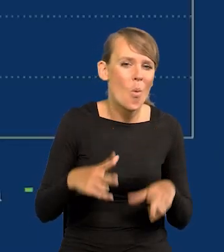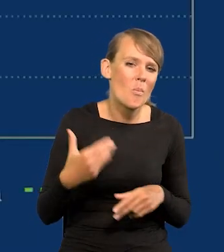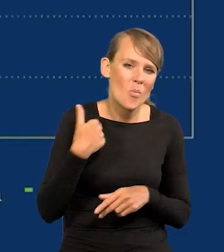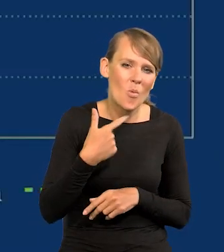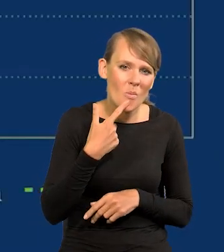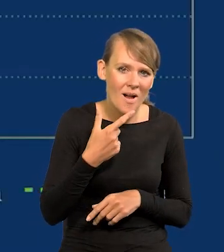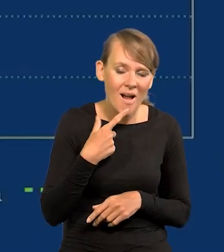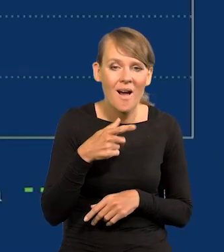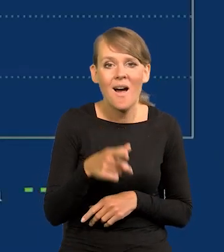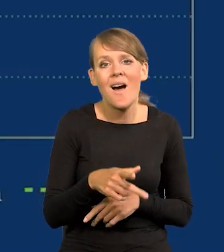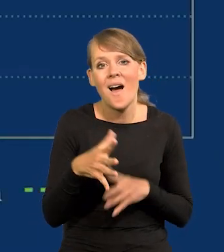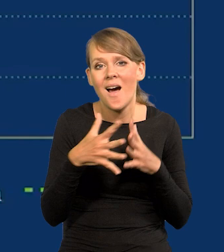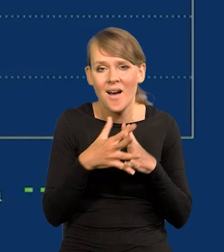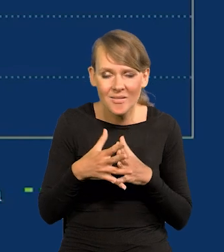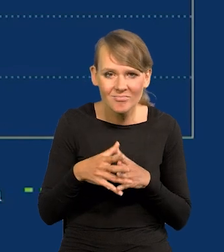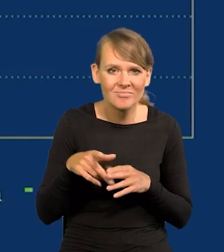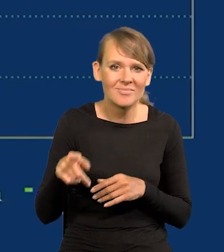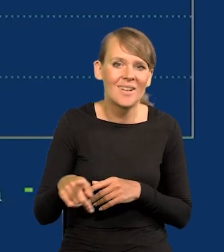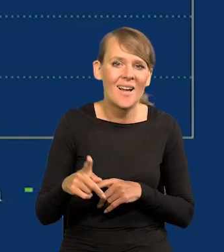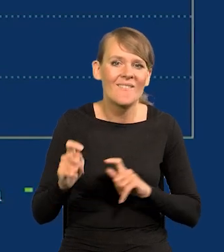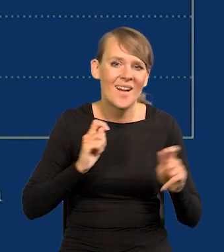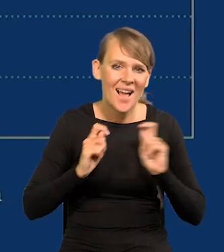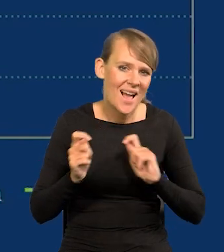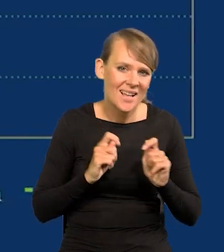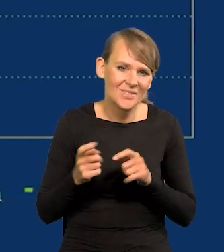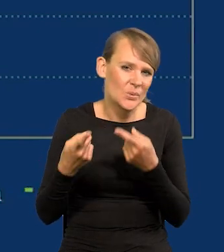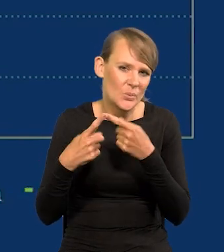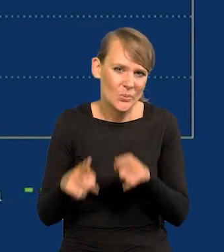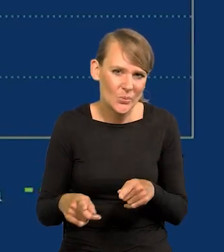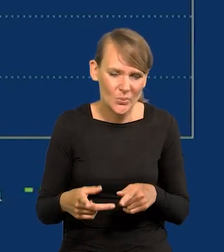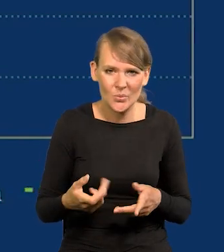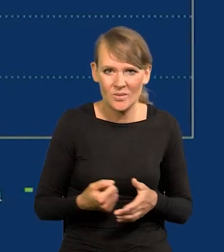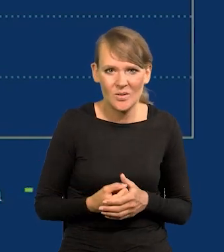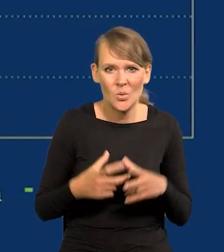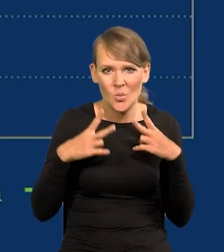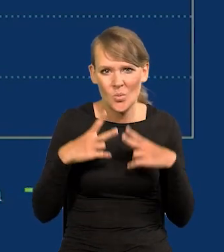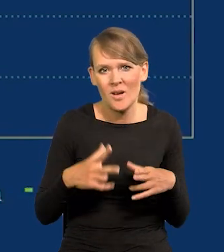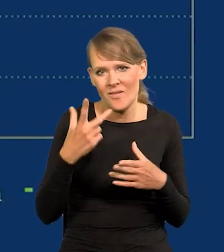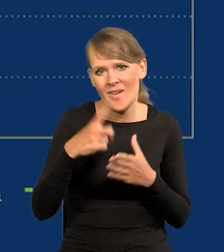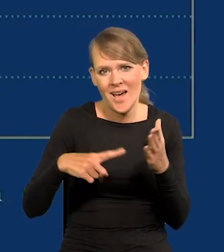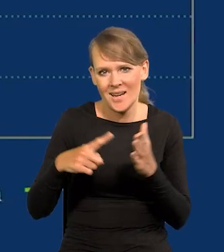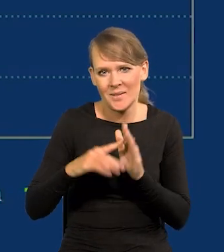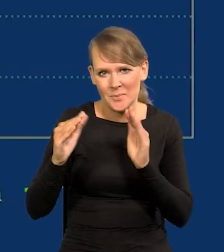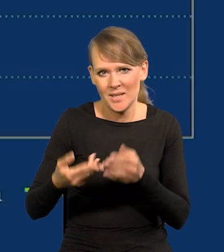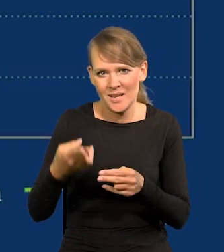Nadal w Stanach Zjednoczonych przecież wakacje są dużo krótkie, urlopy dwukrotnie krótsze niż w Europie,